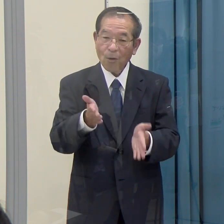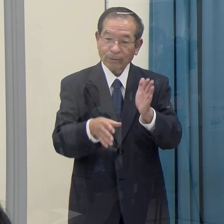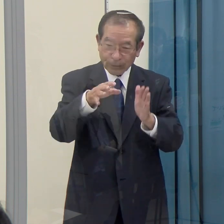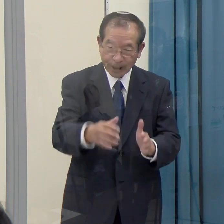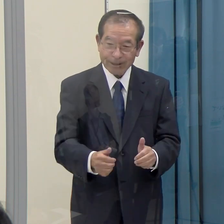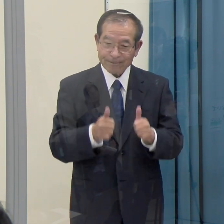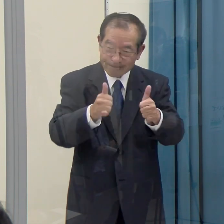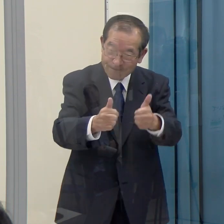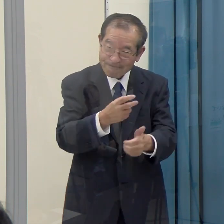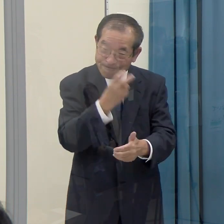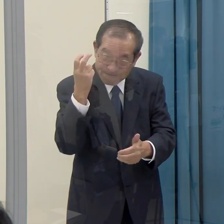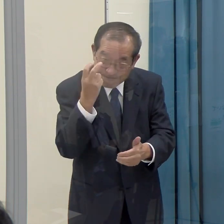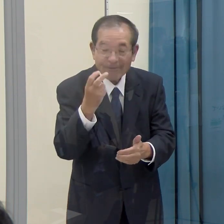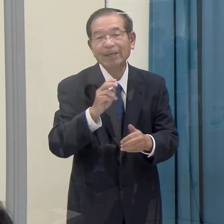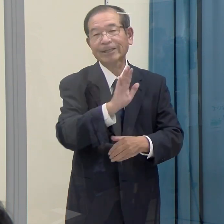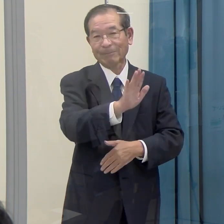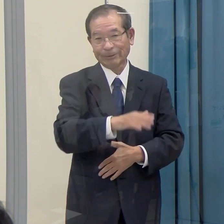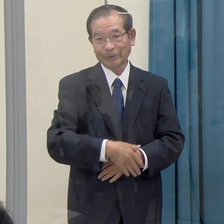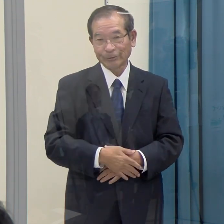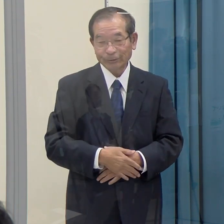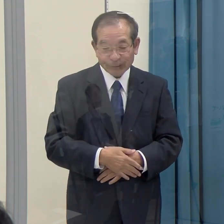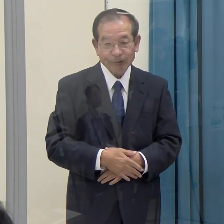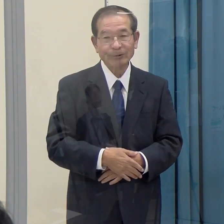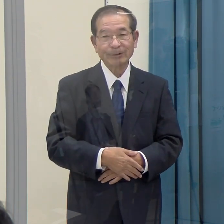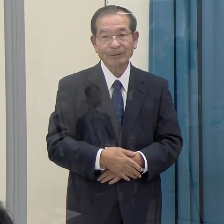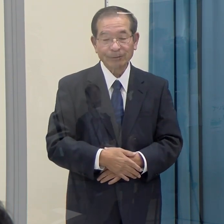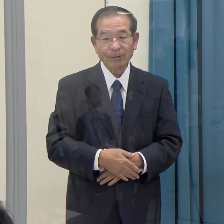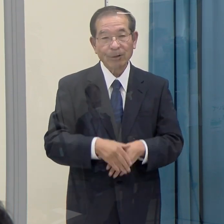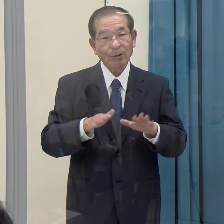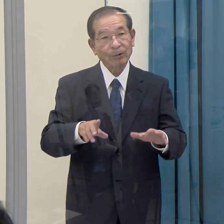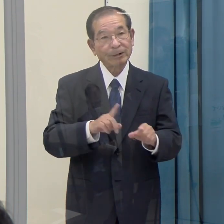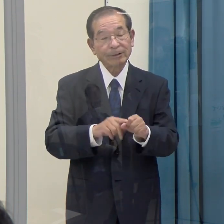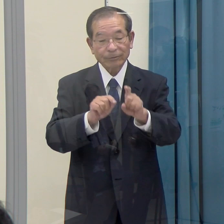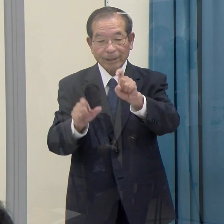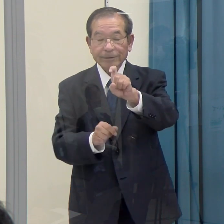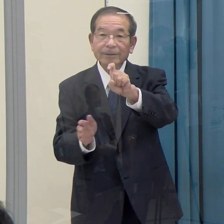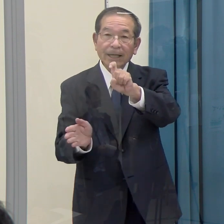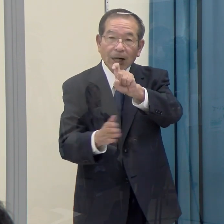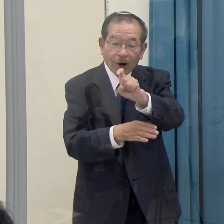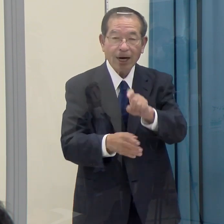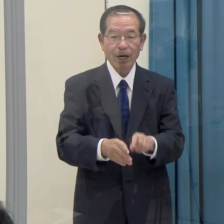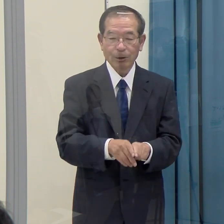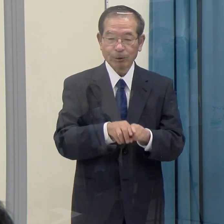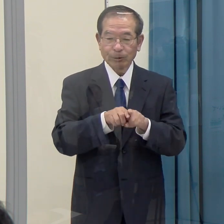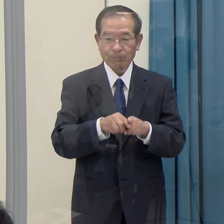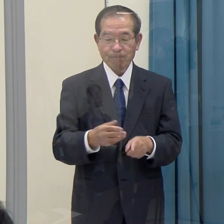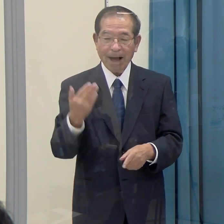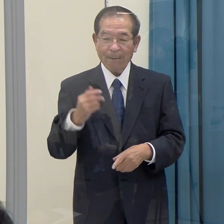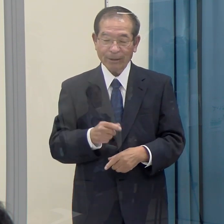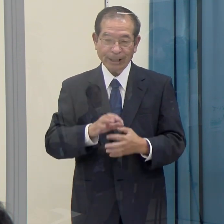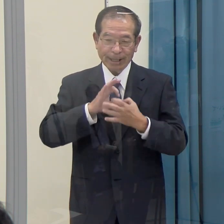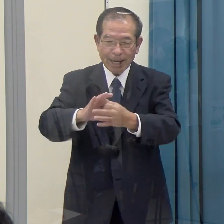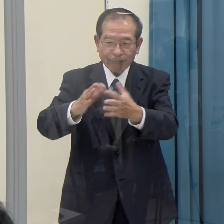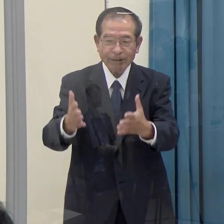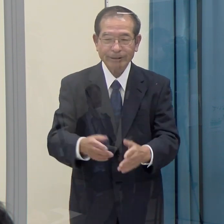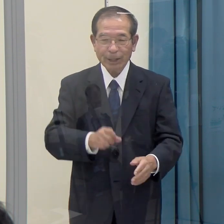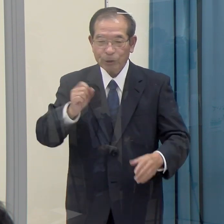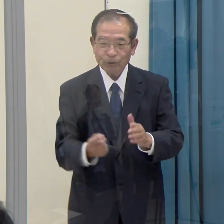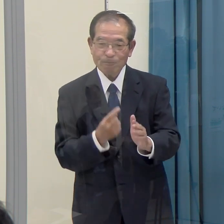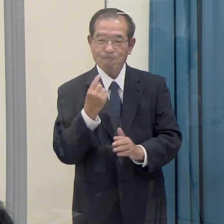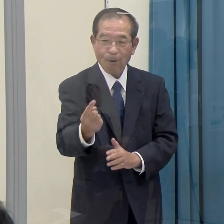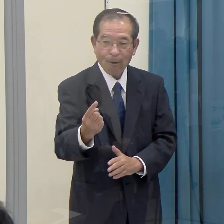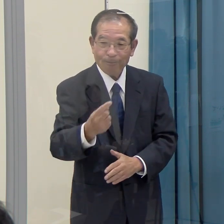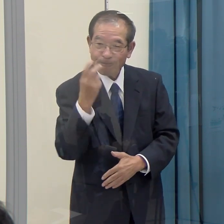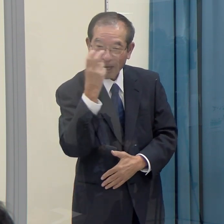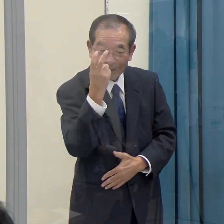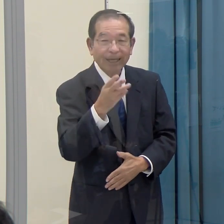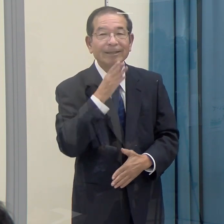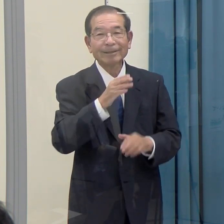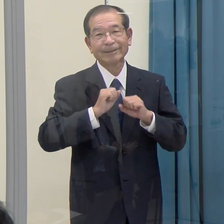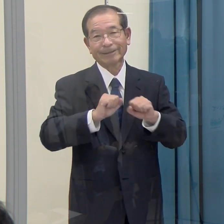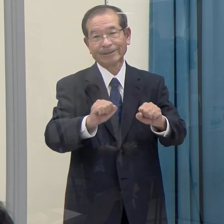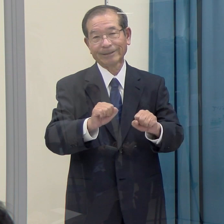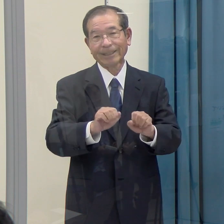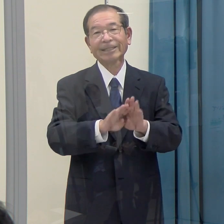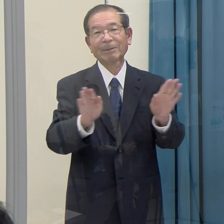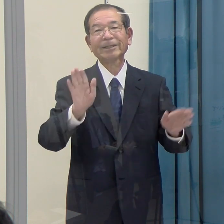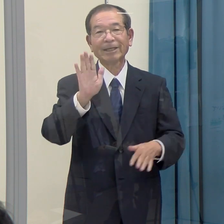先ほどご質問の中にもありましたように、この１０月からは通告なしの抜き打ち監査も実施しています。